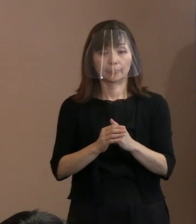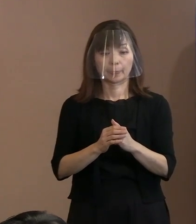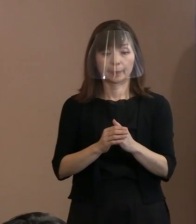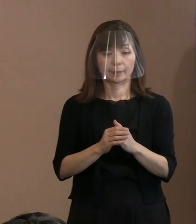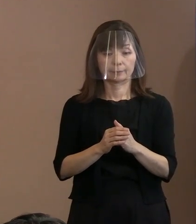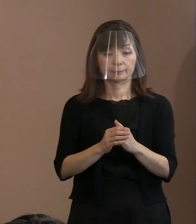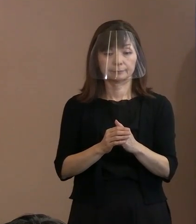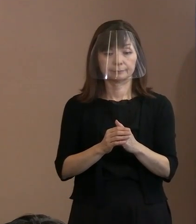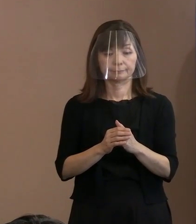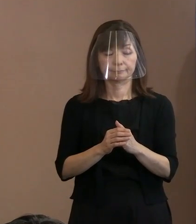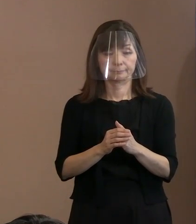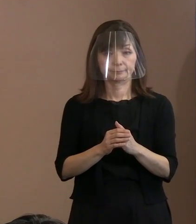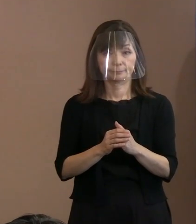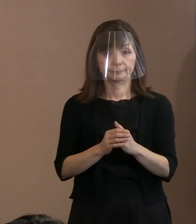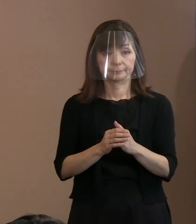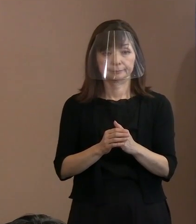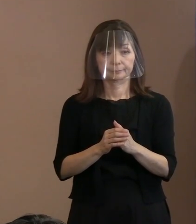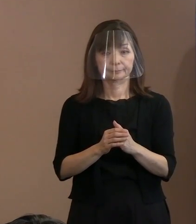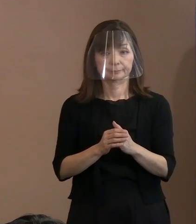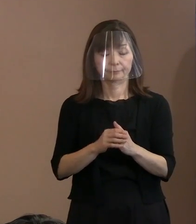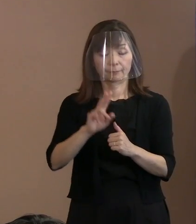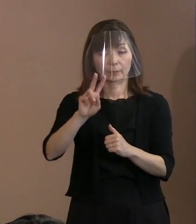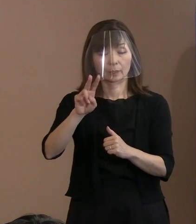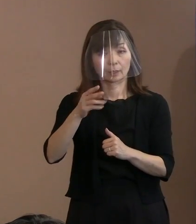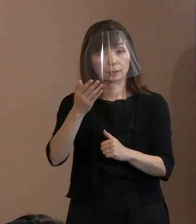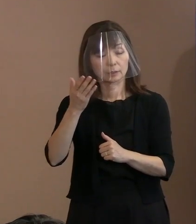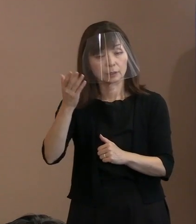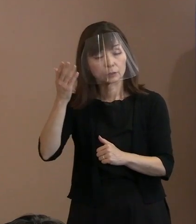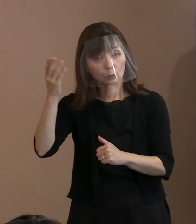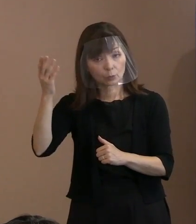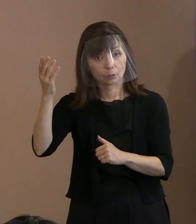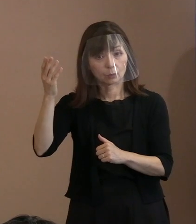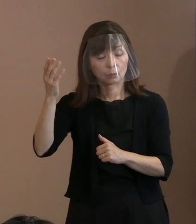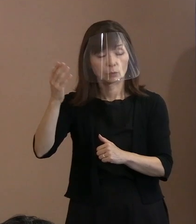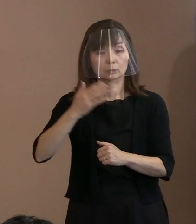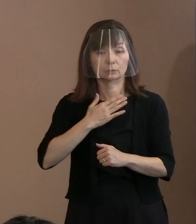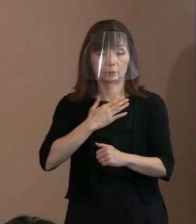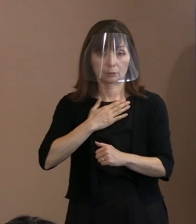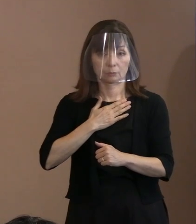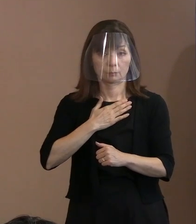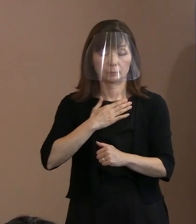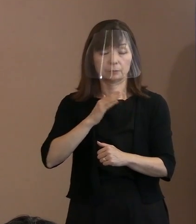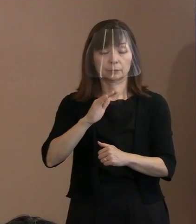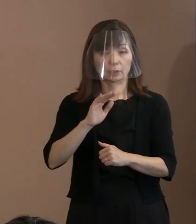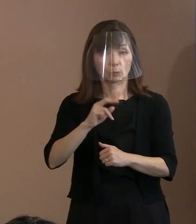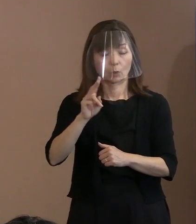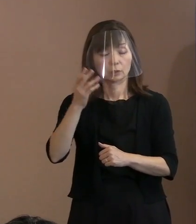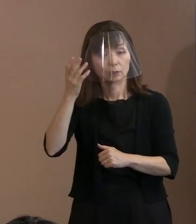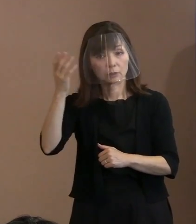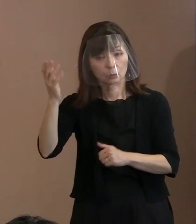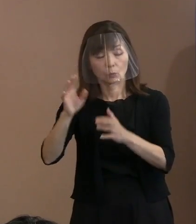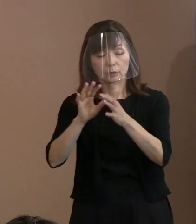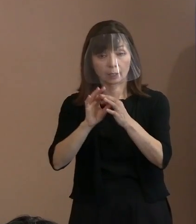ですから 理想であるということは認識しながら､ 理想だからこそ現実的ではないんだと｡